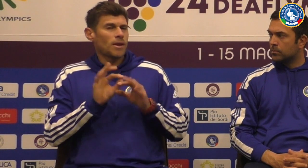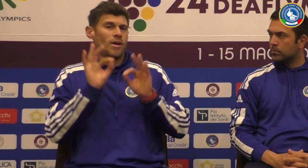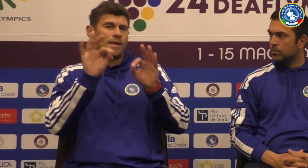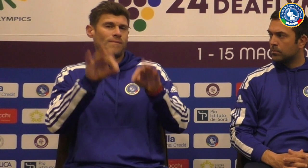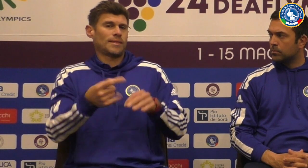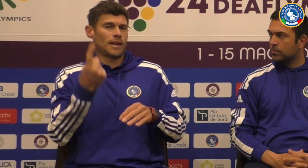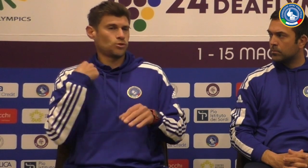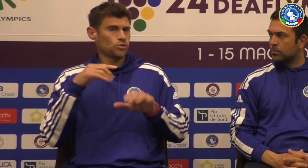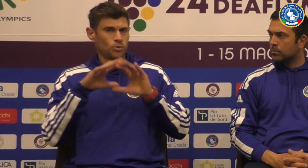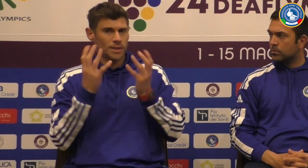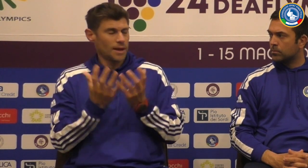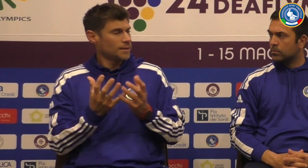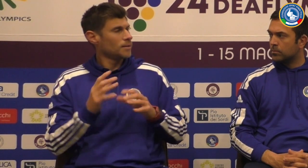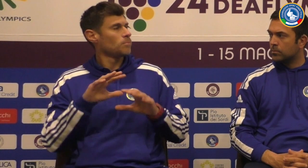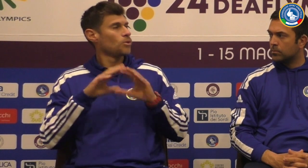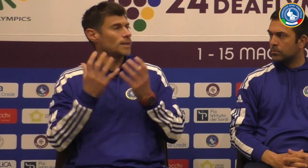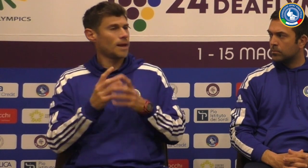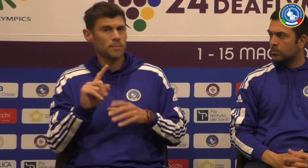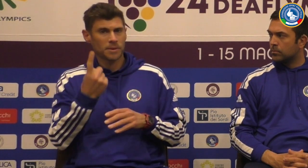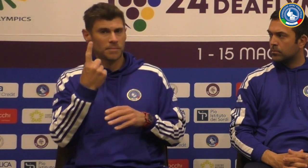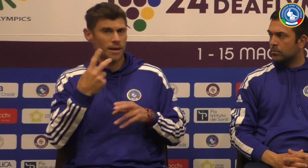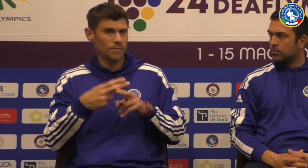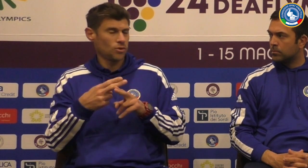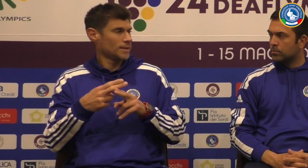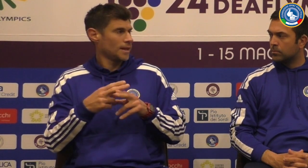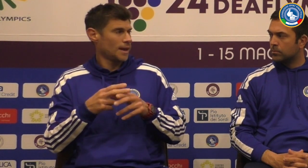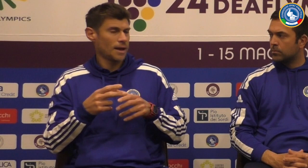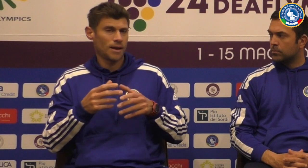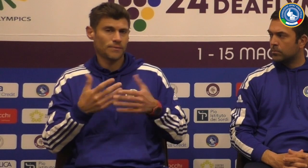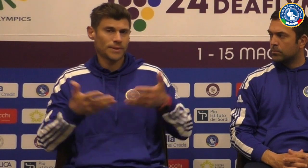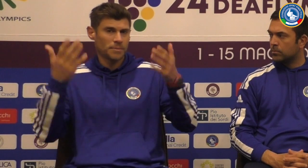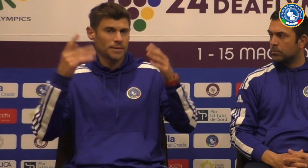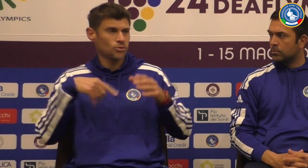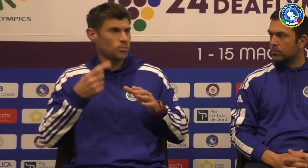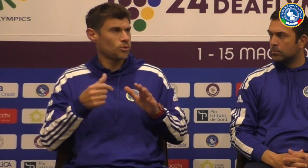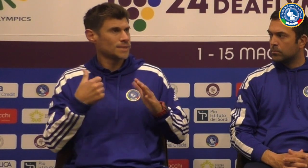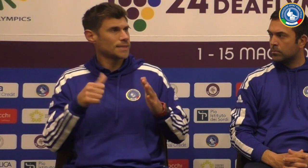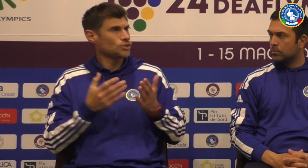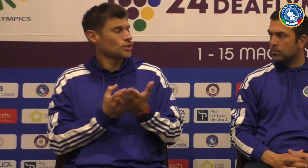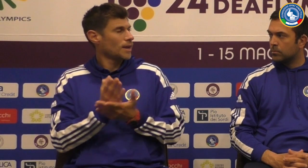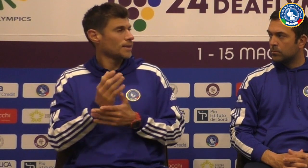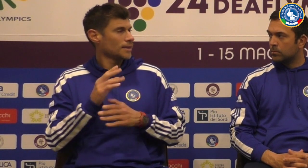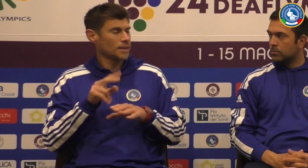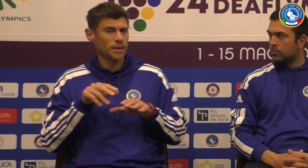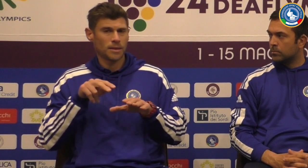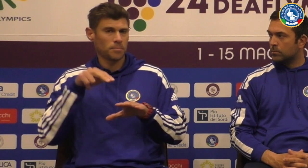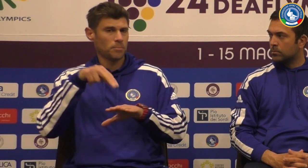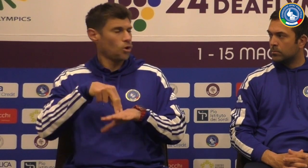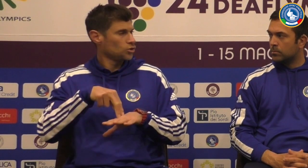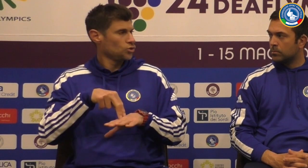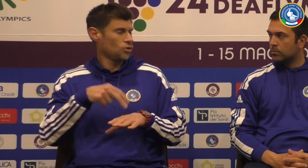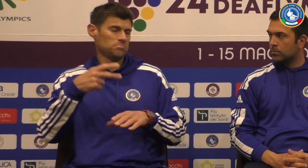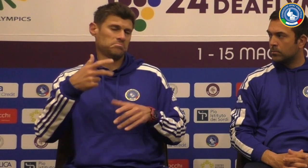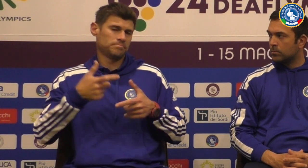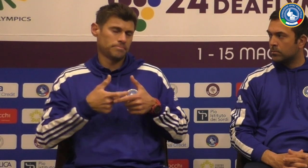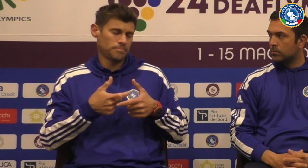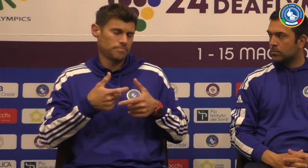staff e piano piano siamo arrivati a giocare il mondiale per la prima volta nel mondiale Dopo circa